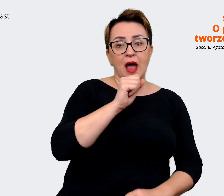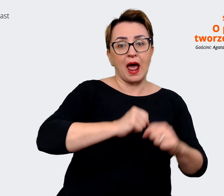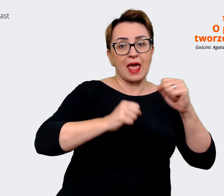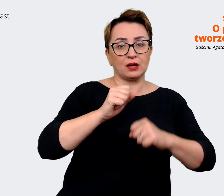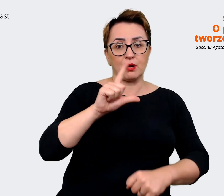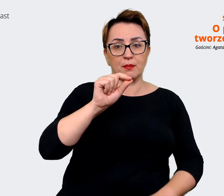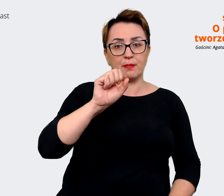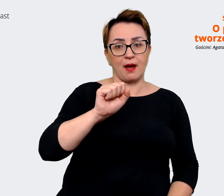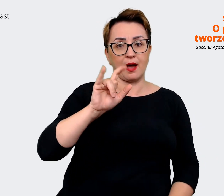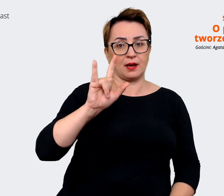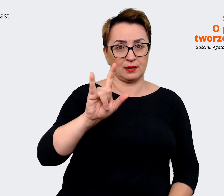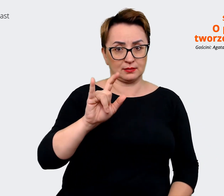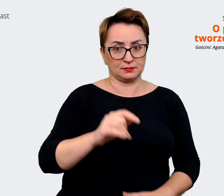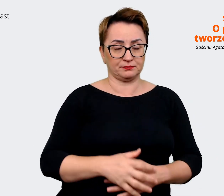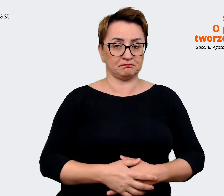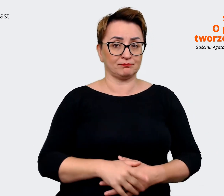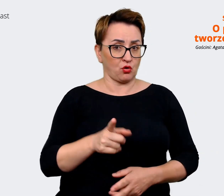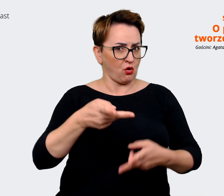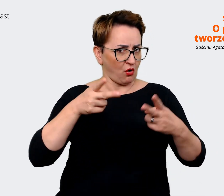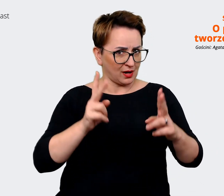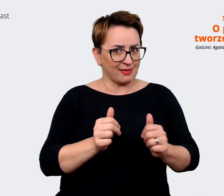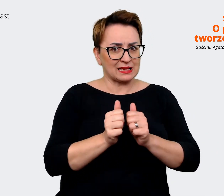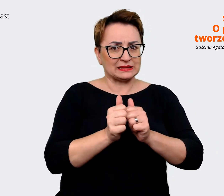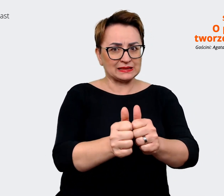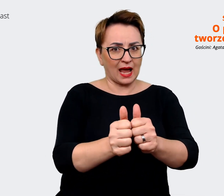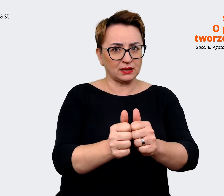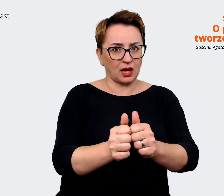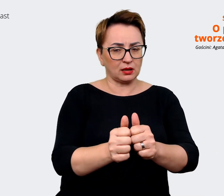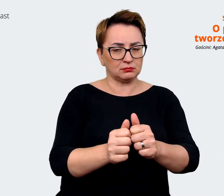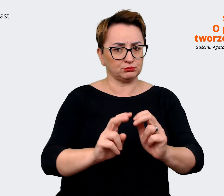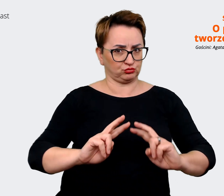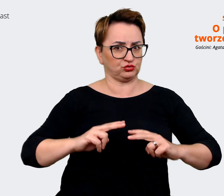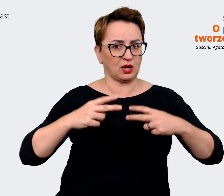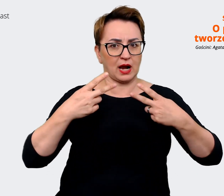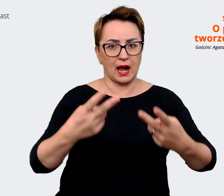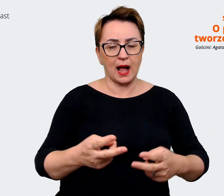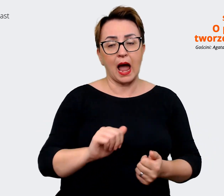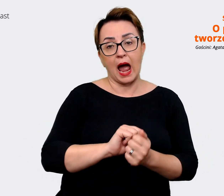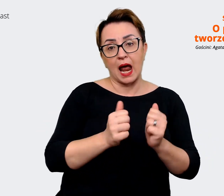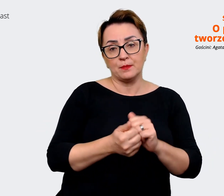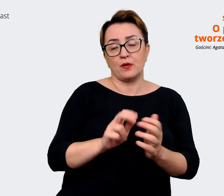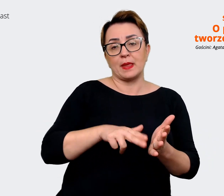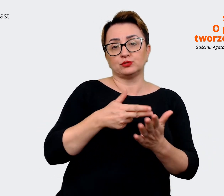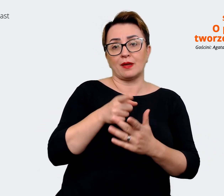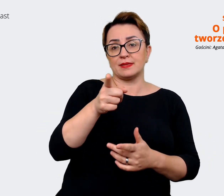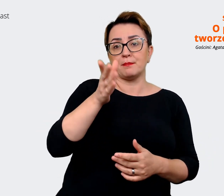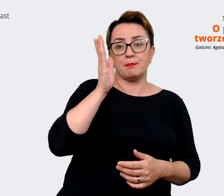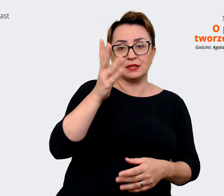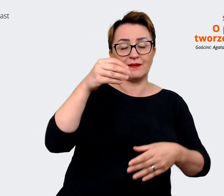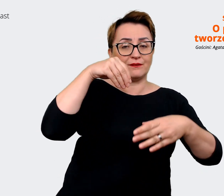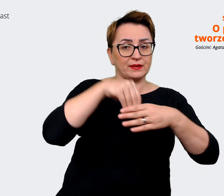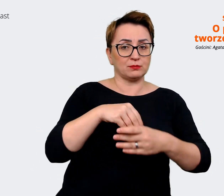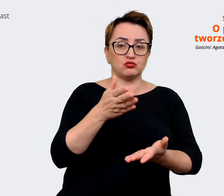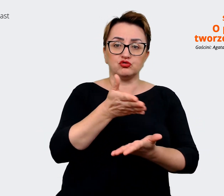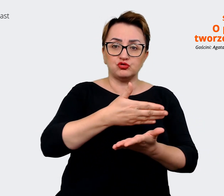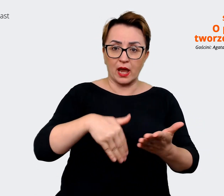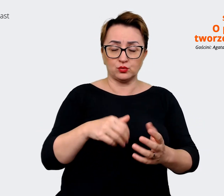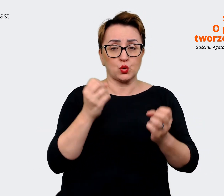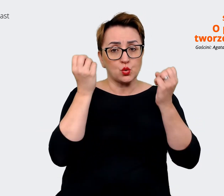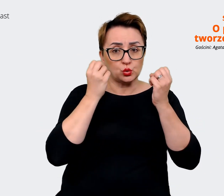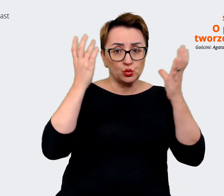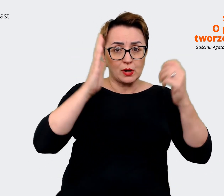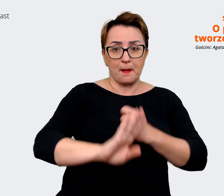bardzo konkretne zdania. Albo jest o tym, że będziesz częścią kultury opartej o najnowsze